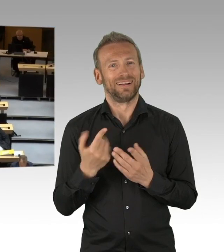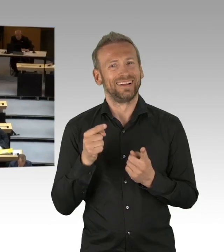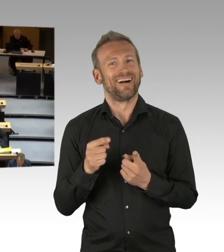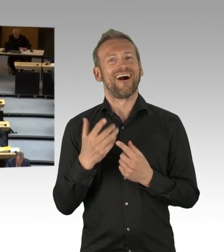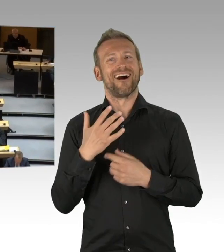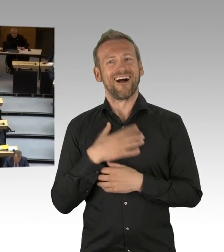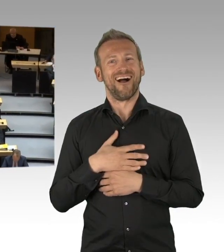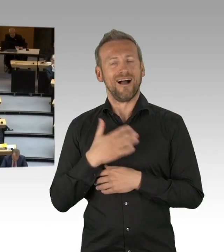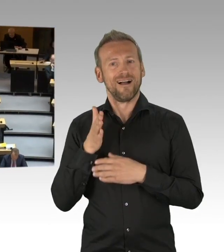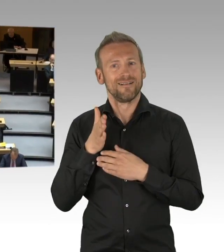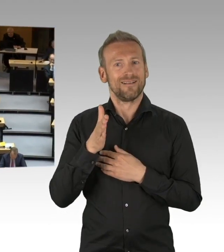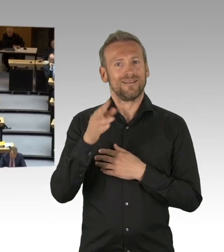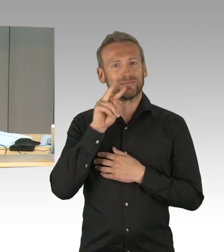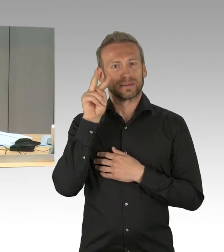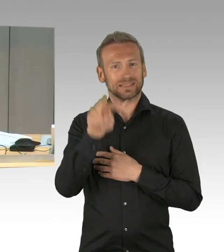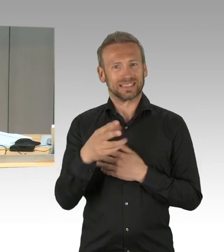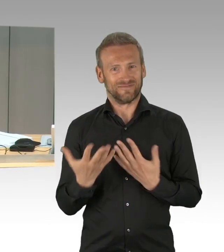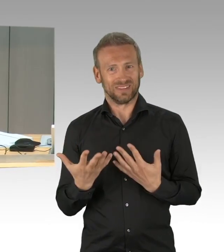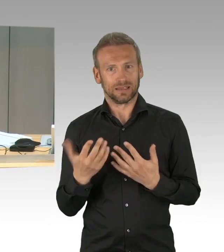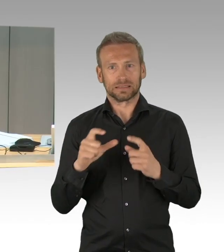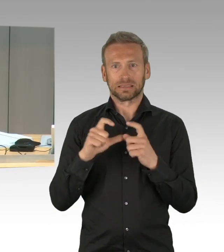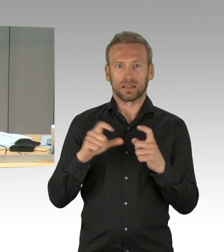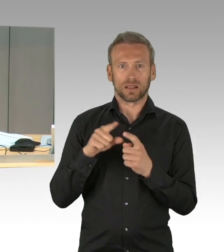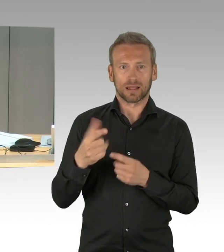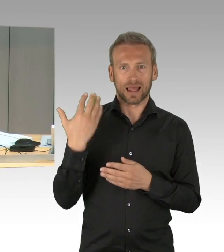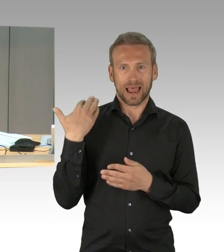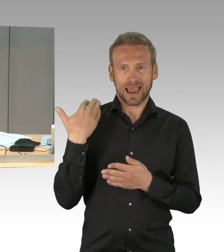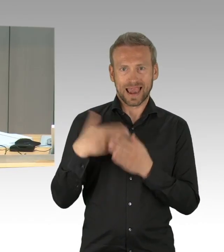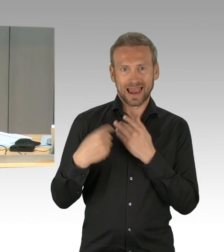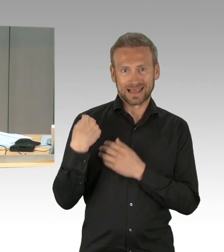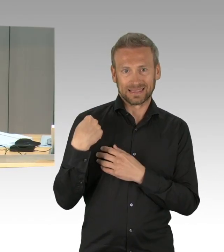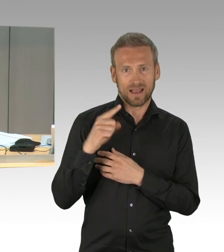(Präsidium) Die AfD-Fraktion hat eine Zwischenbemerkung angemeldet, Herr Abgeordneter Mohr, Sie haben das Wort.